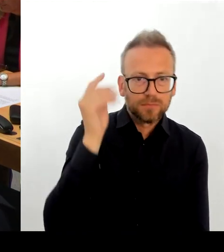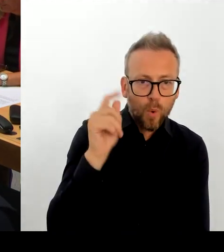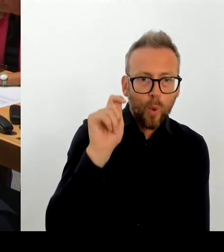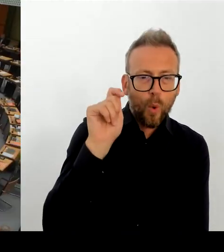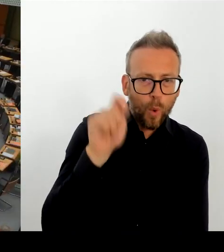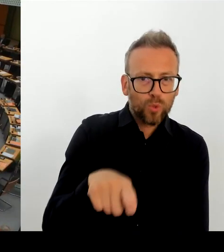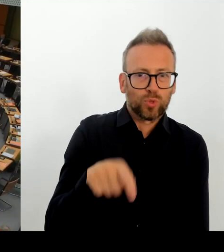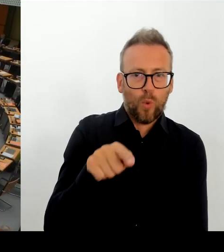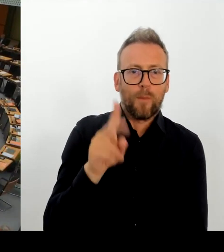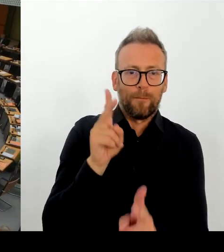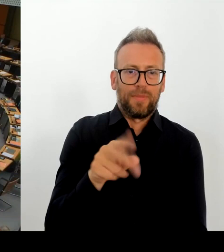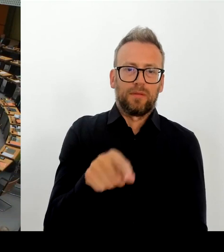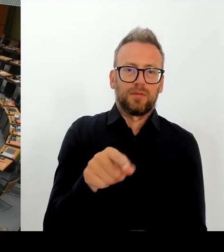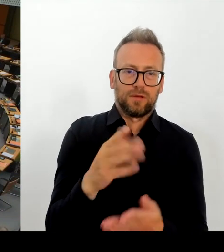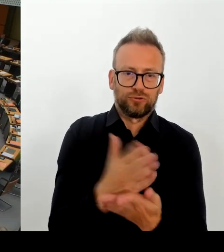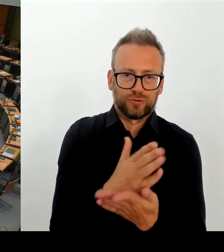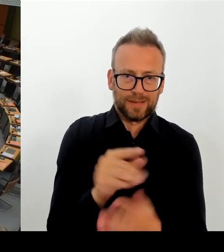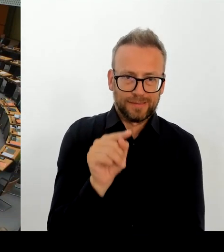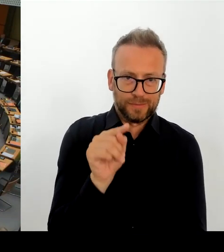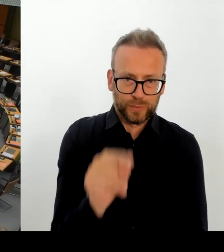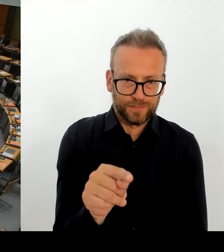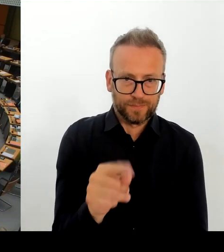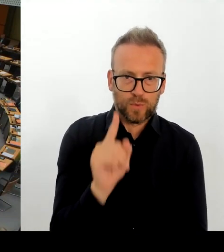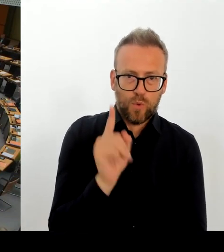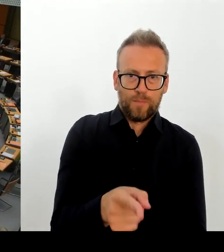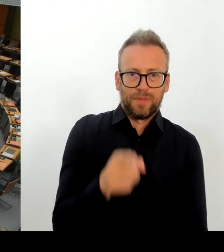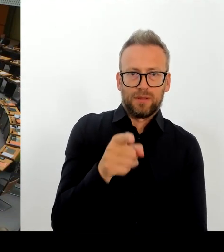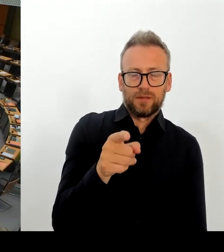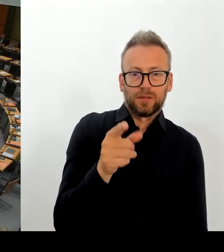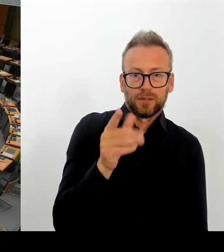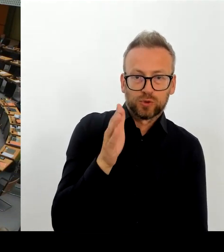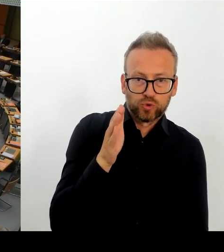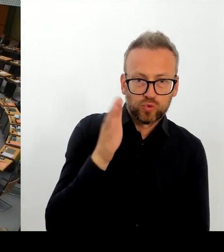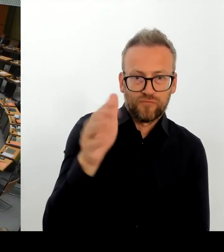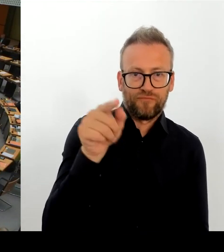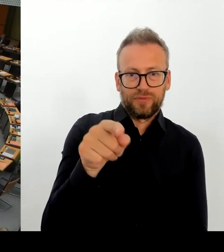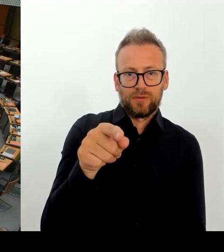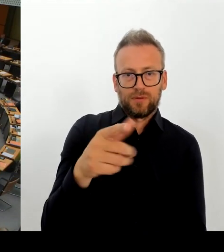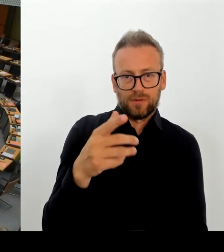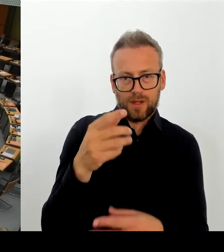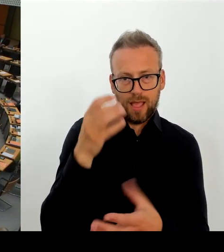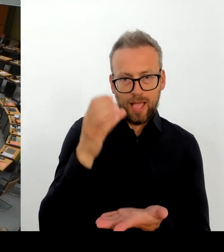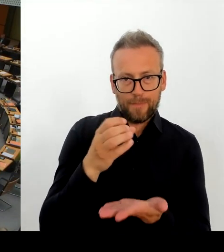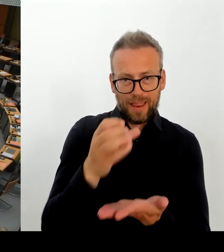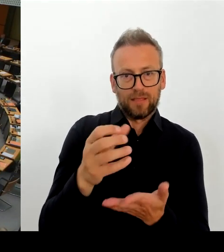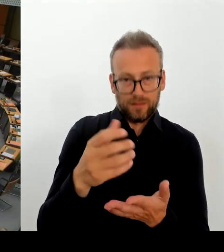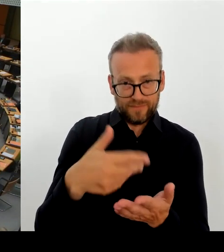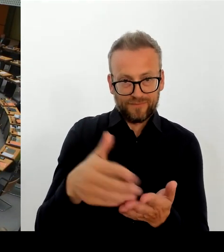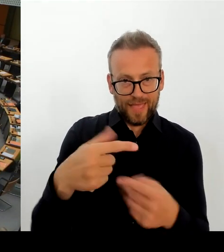(Rednerwechsel) Vielen Dank, Herr Regierender Bürgermeister. Dann geht die erste Nachfrage an den Abgeordneten Trefzer. Bitte schön. (Rednerwechsel) Vielen Dank, Frau Präsidentin.